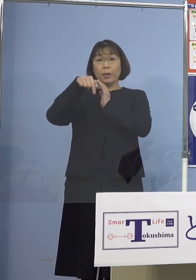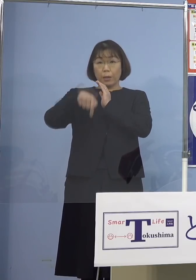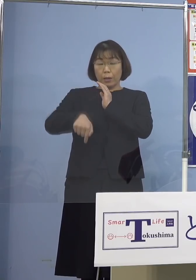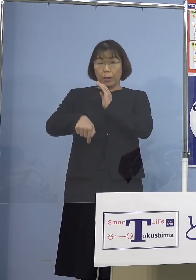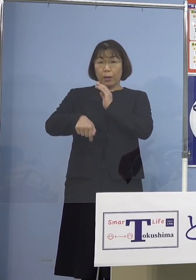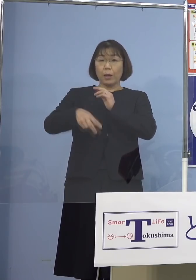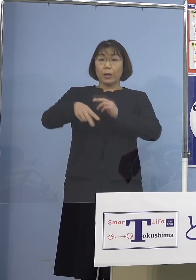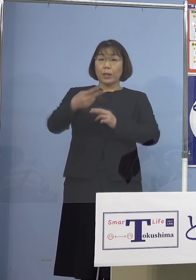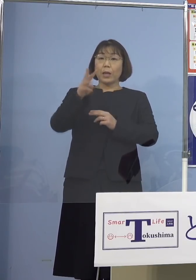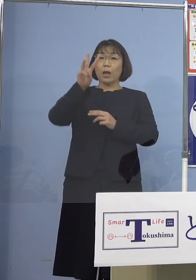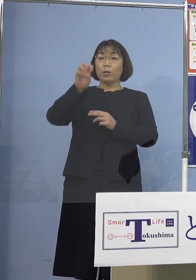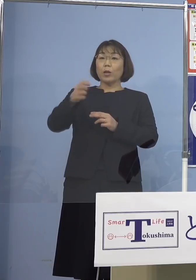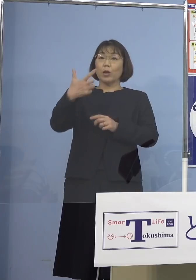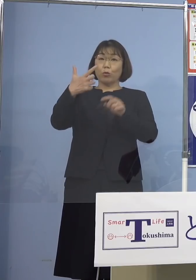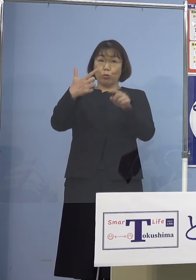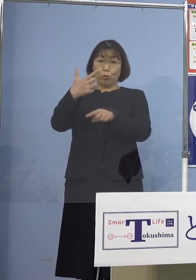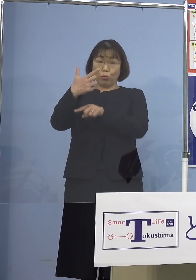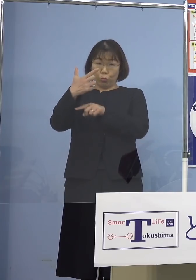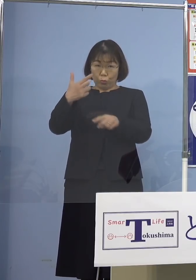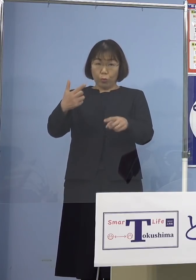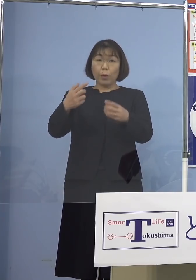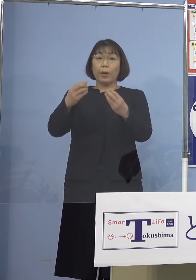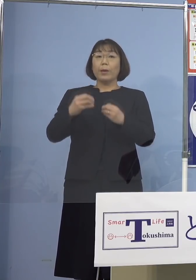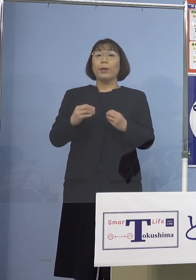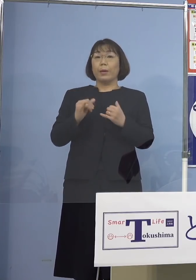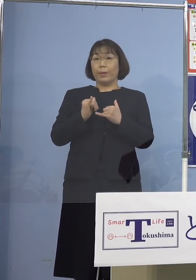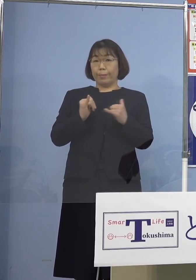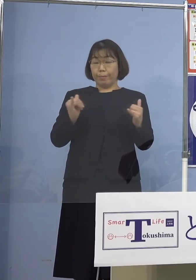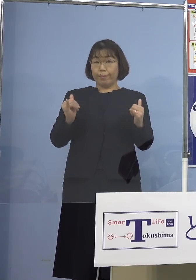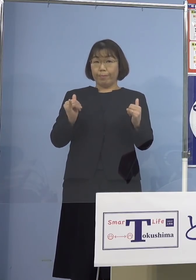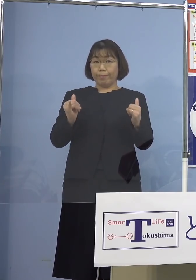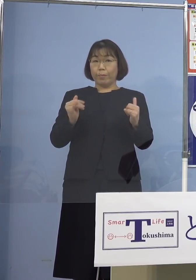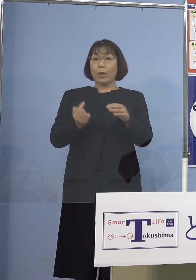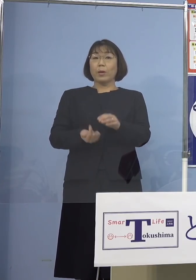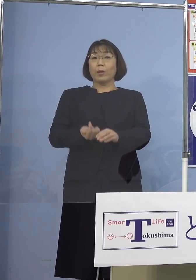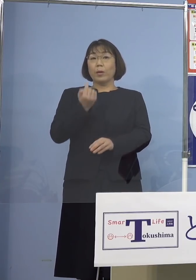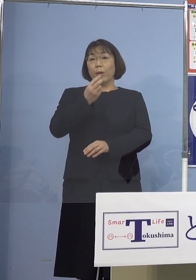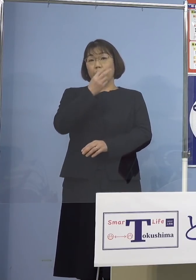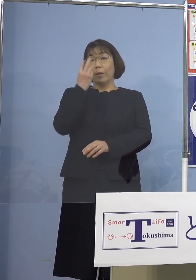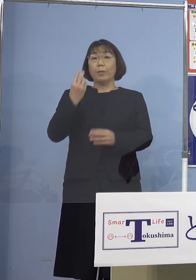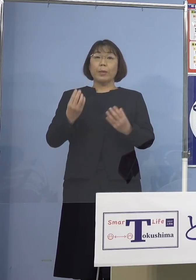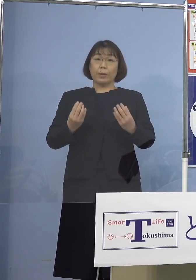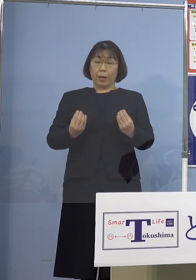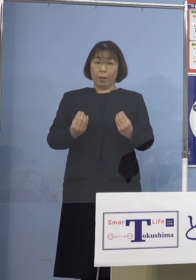236名の新型コロナウイルス感染者の 発生が確認されました